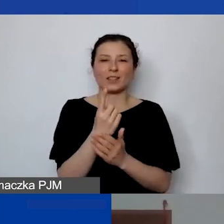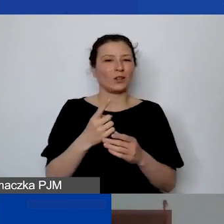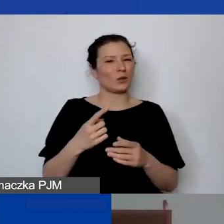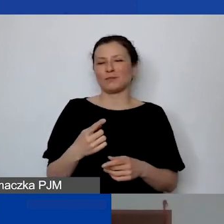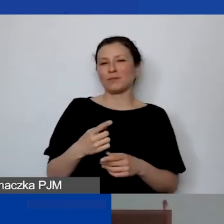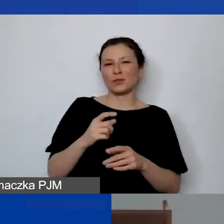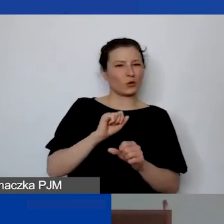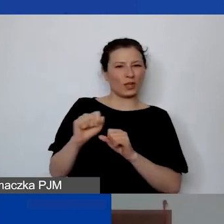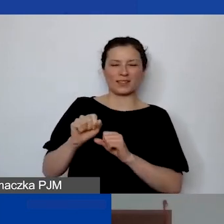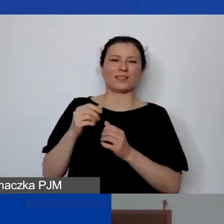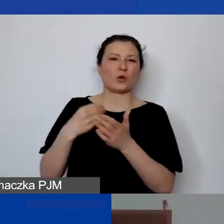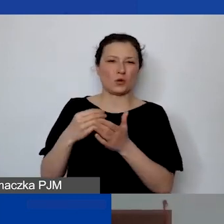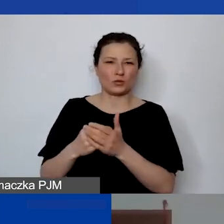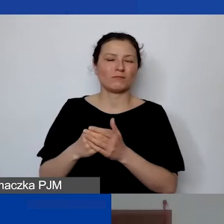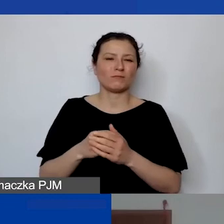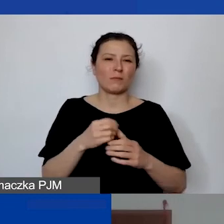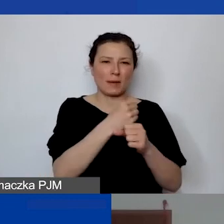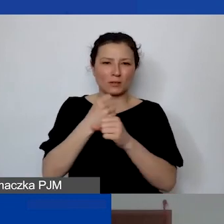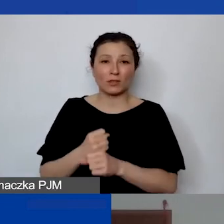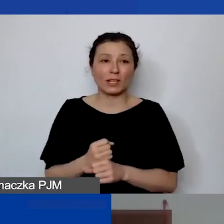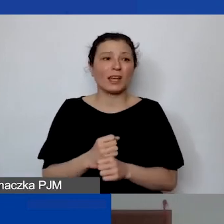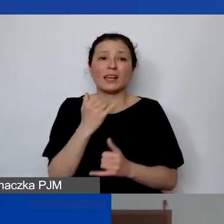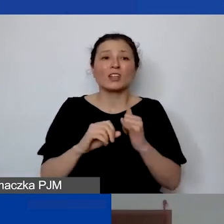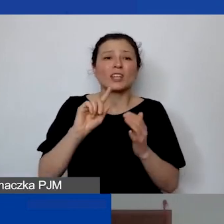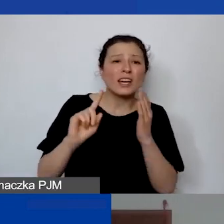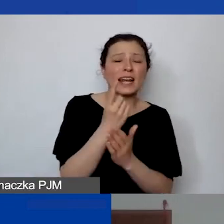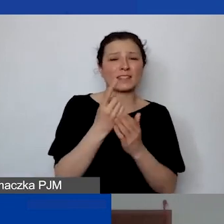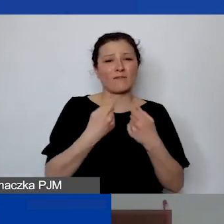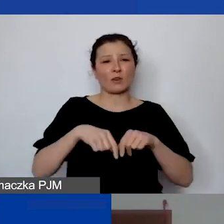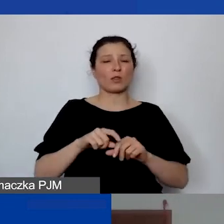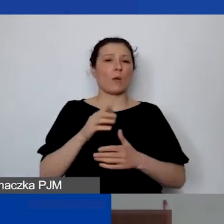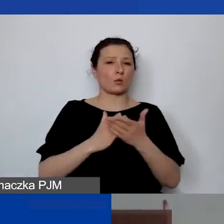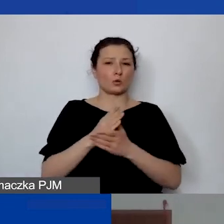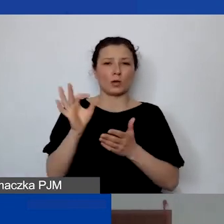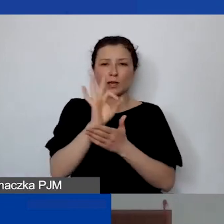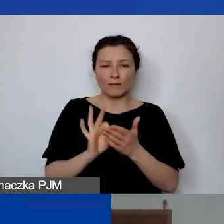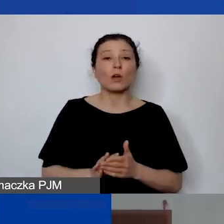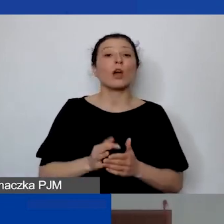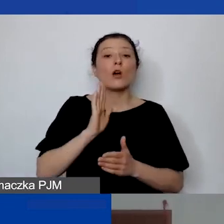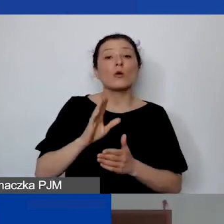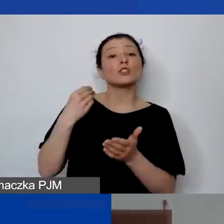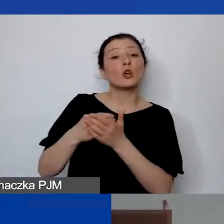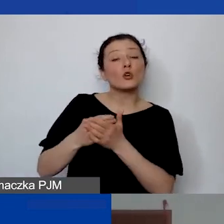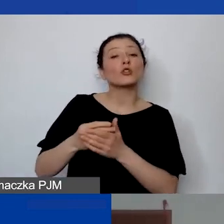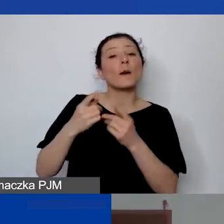Jeżeli to jest jednorazowe wykonanie jakiejś usługi graficznej, to będzie koszt promocji, ale działań promocyjnych.